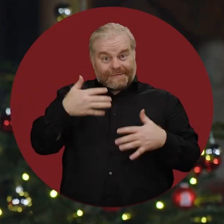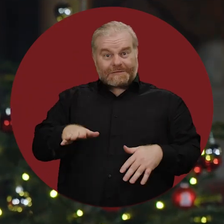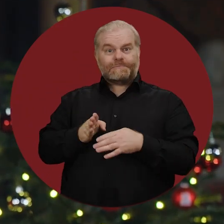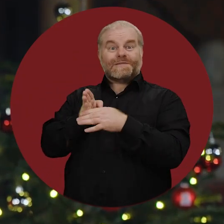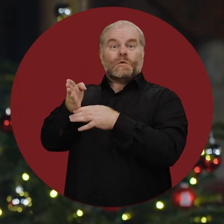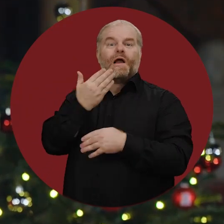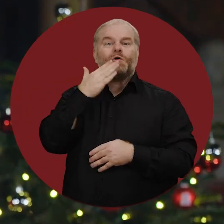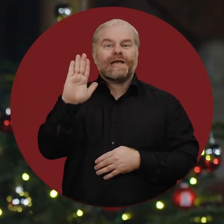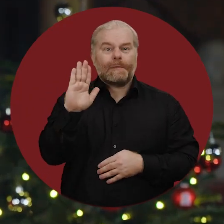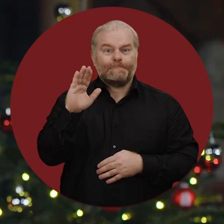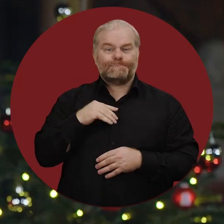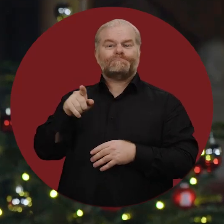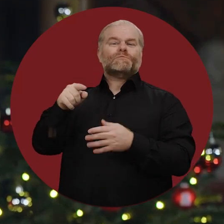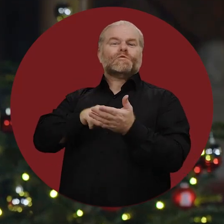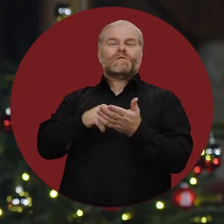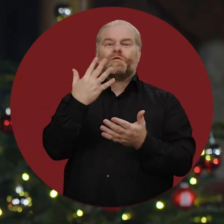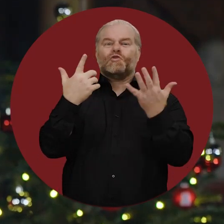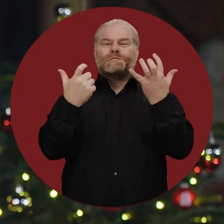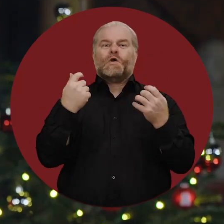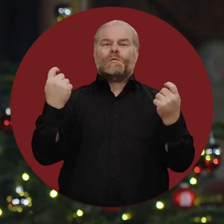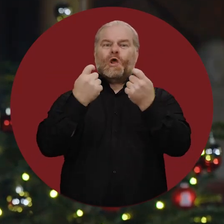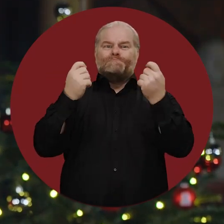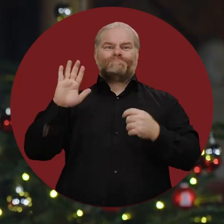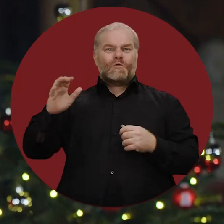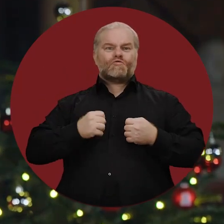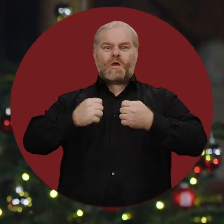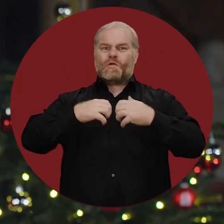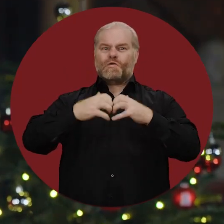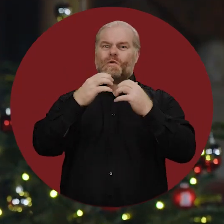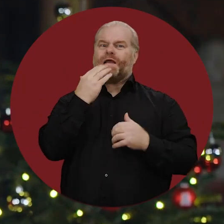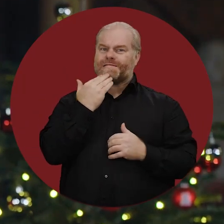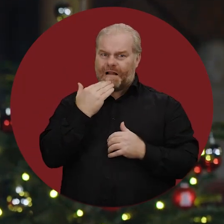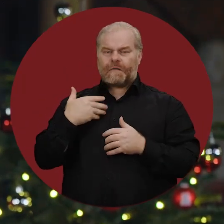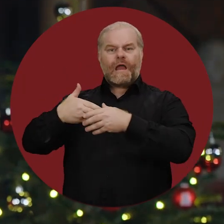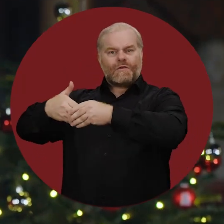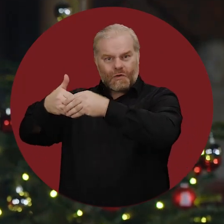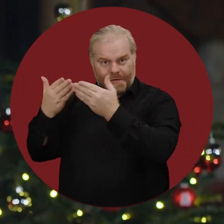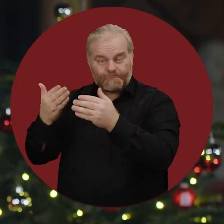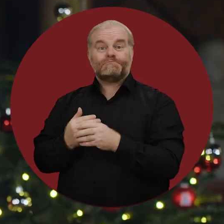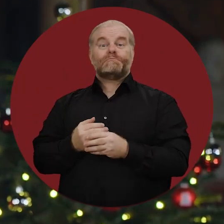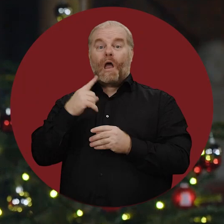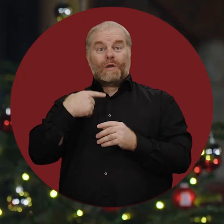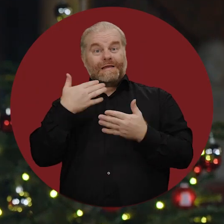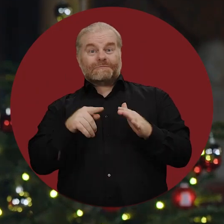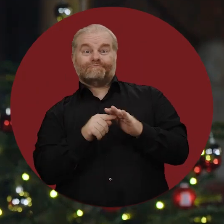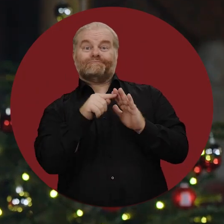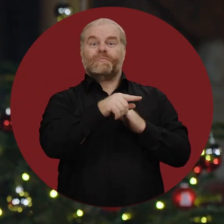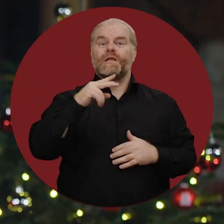habe ich vor wenigen Monaten Jerusalem besucht, um zum 75. Jubiläum der Staatsgründung Israels zu gratulieren.